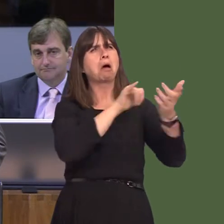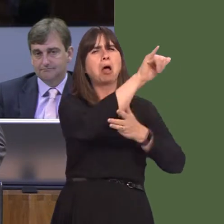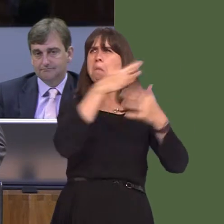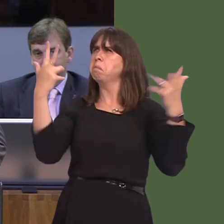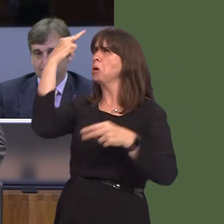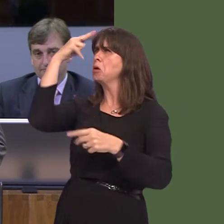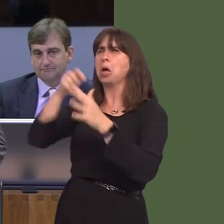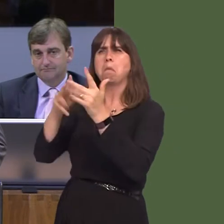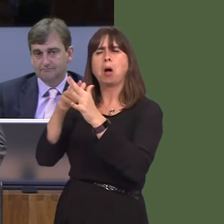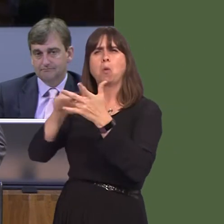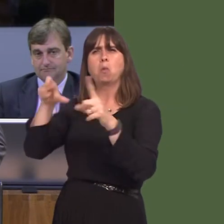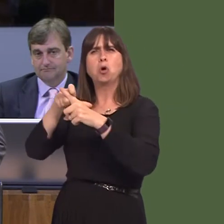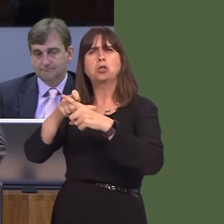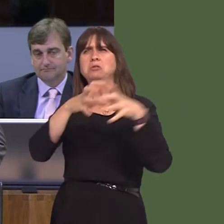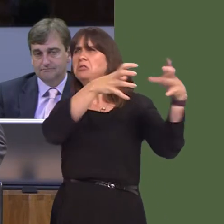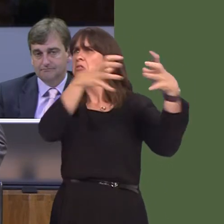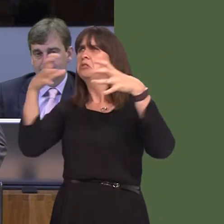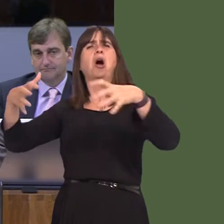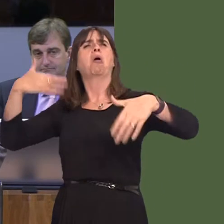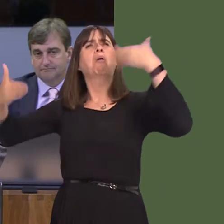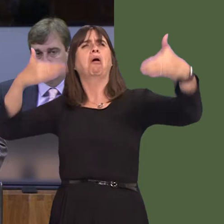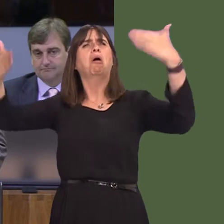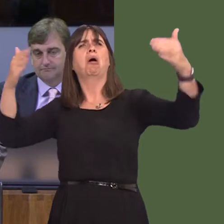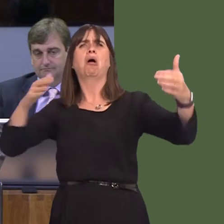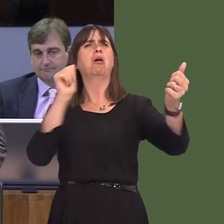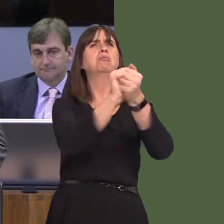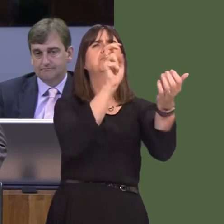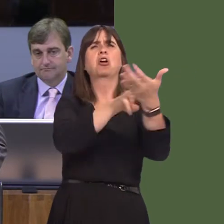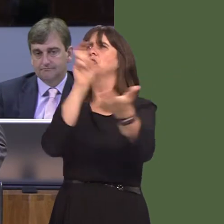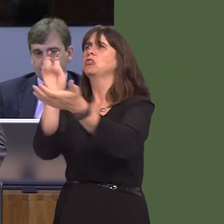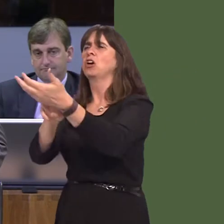from accessing the support of Welsh Government because you've made such detestable comments,